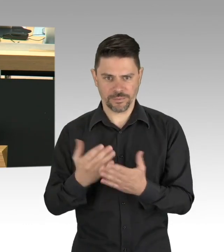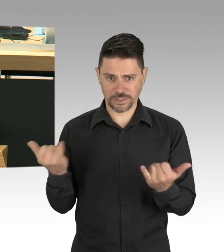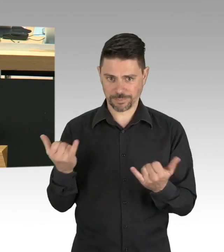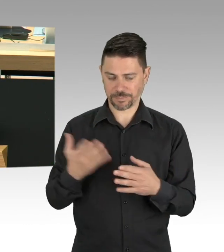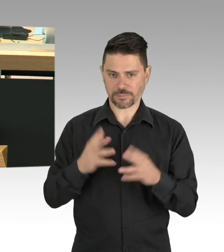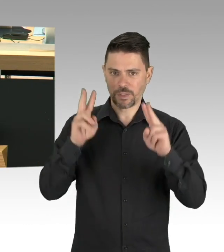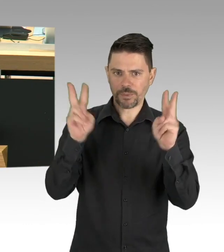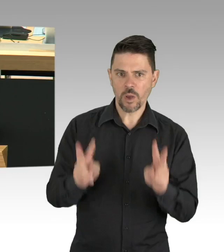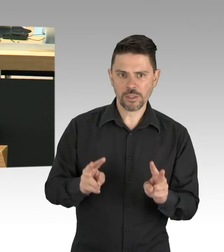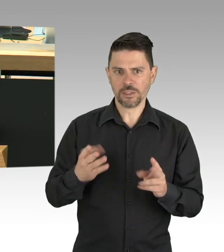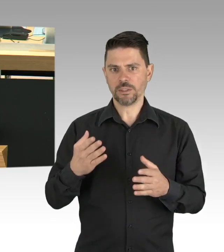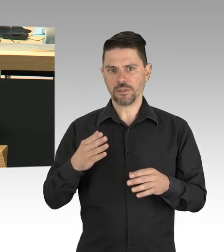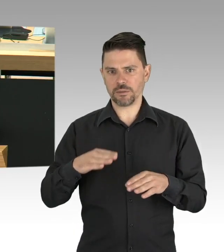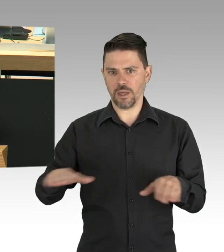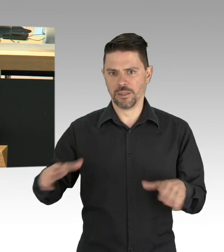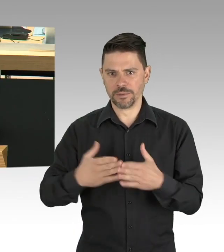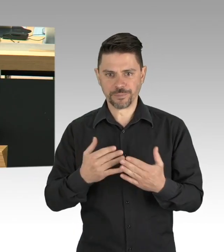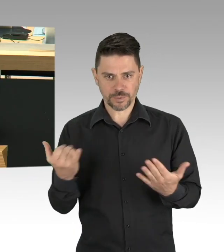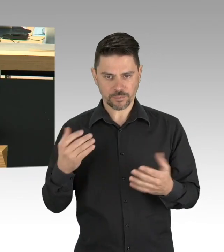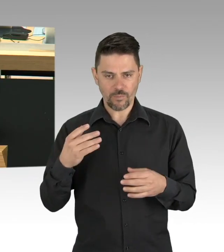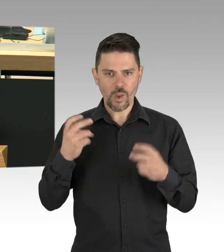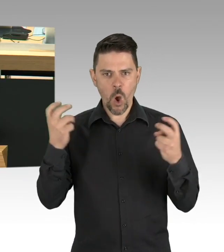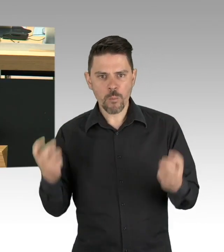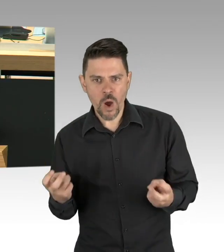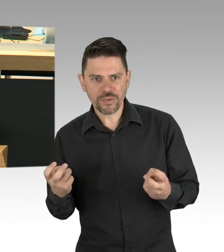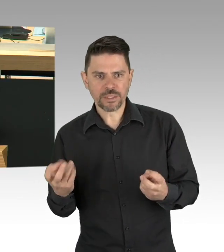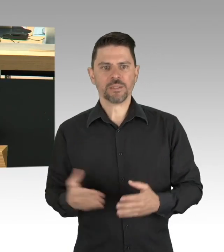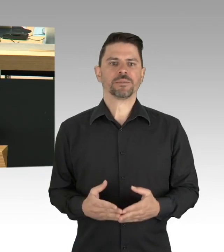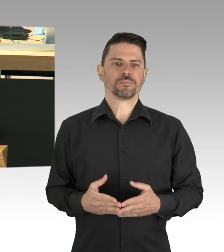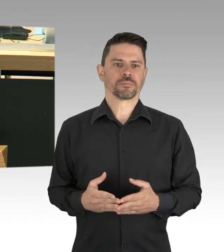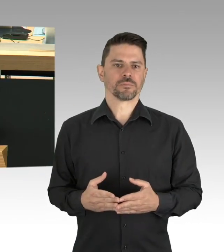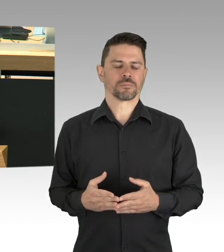sie zum konzentrierten Lernen anzuhalten. Insbesondere viele Alleinerziehende